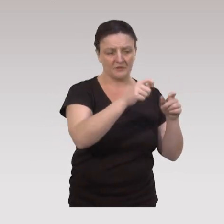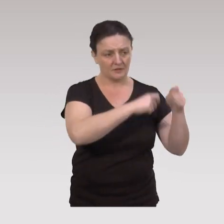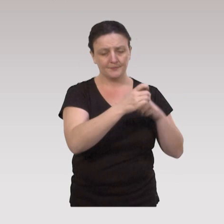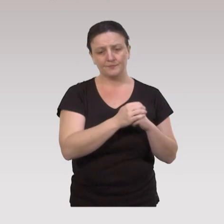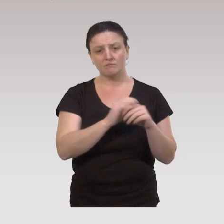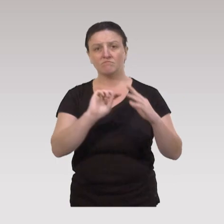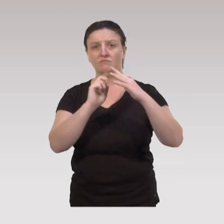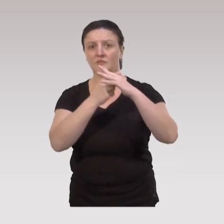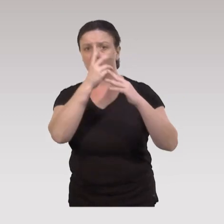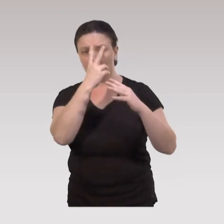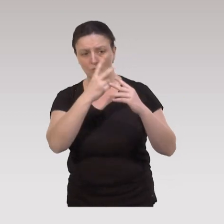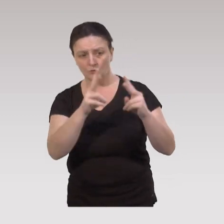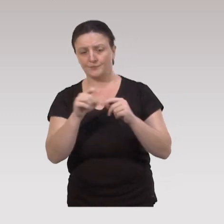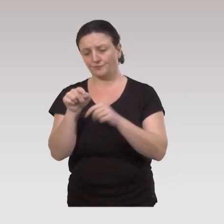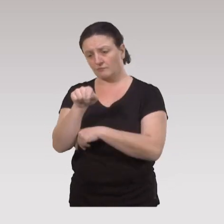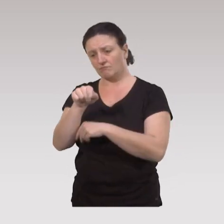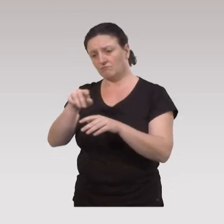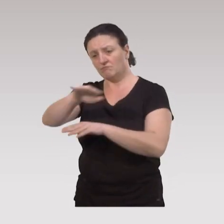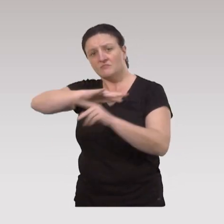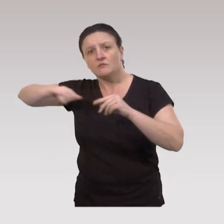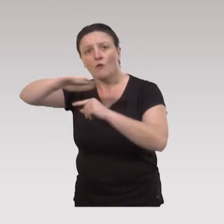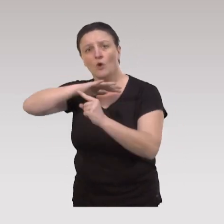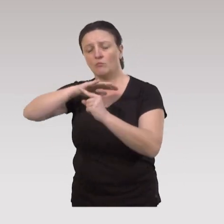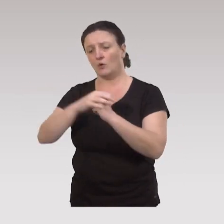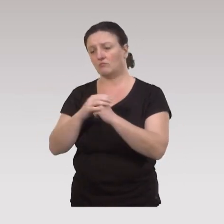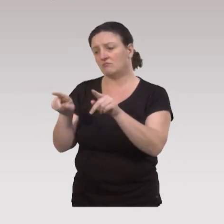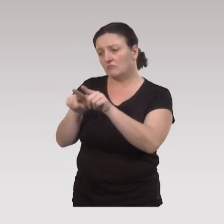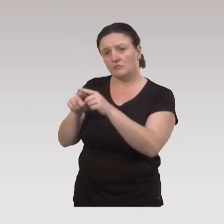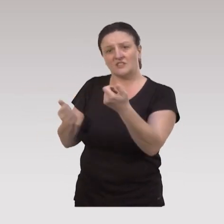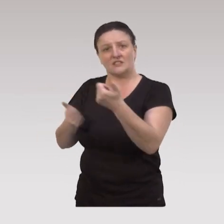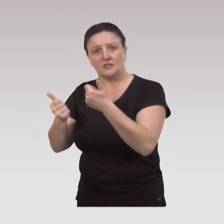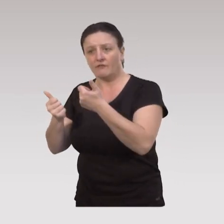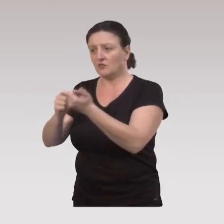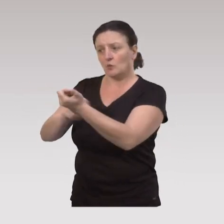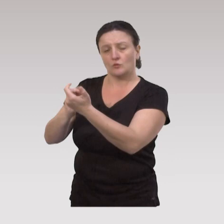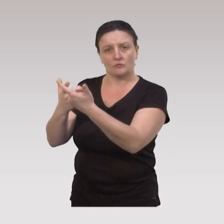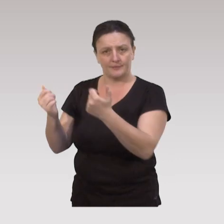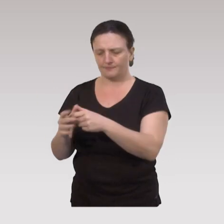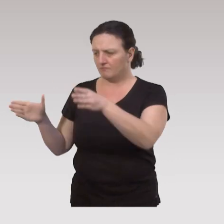l'intégration sociale, la caractéristique physique de l'environnement, et tout ce qui est autour des services et des ressources.